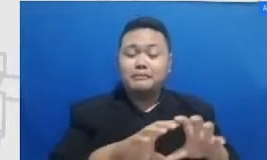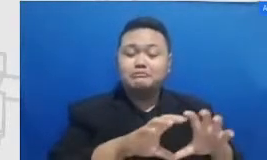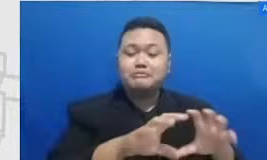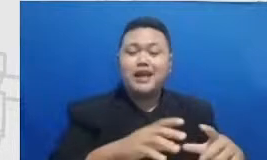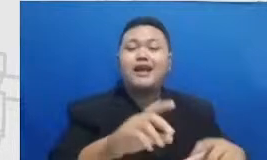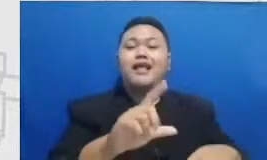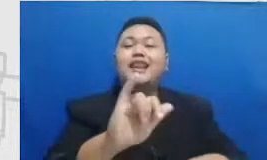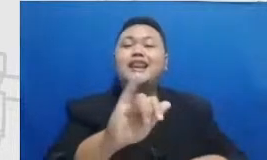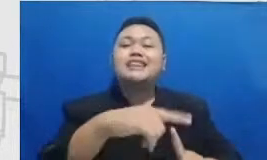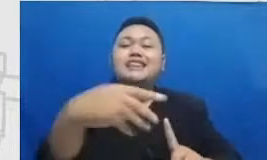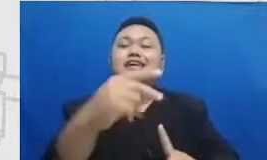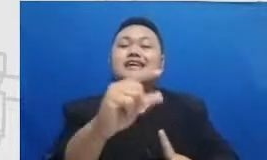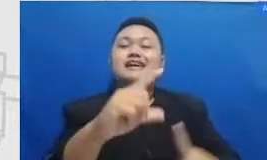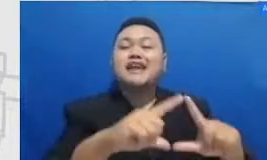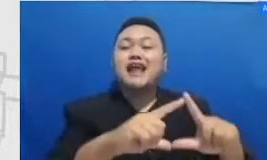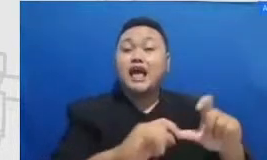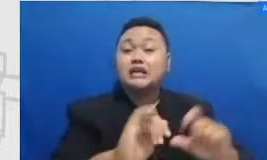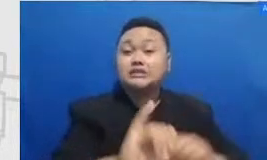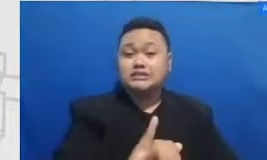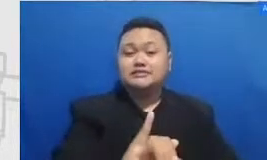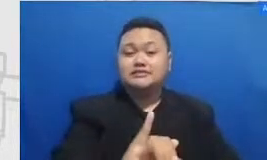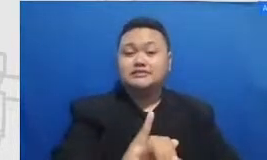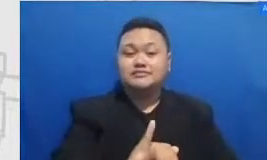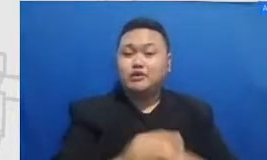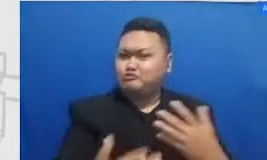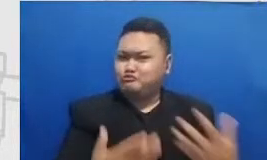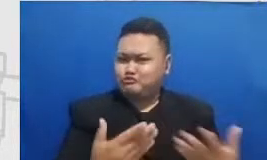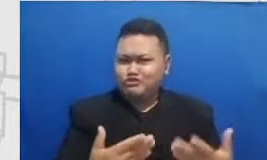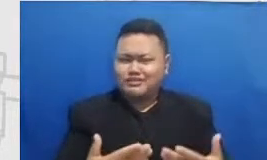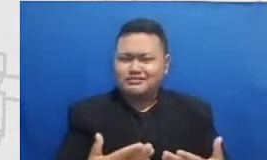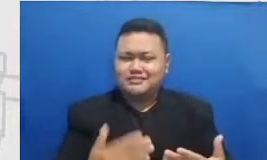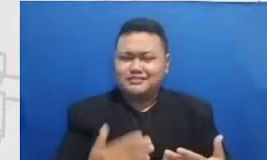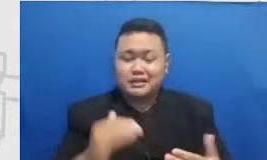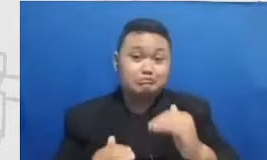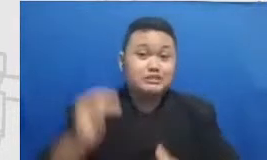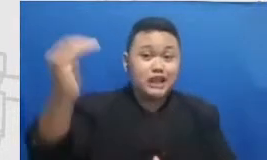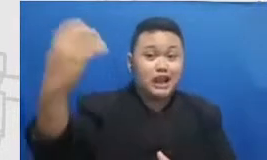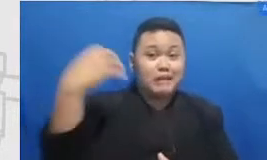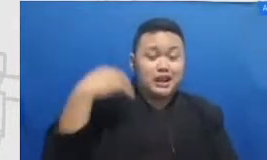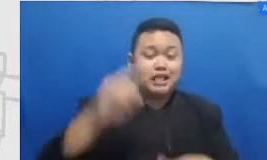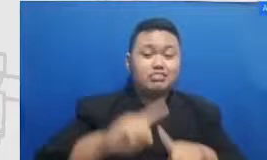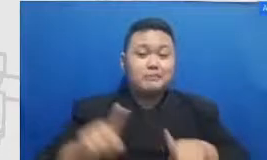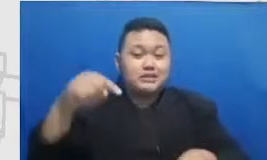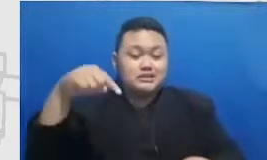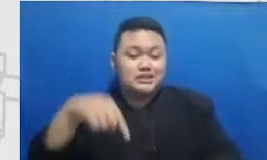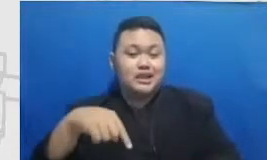Outlook Up to you Meskipun mereka besar di Amerika Tapi pada saat aku bilang aku mau ini semeton anak